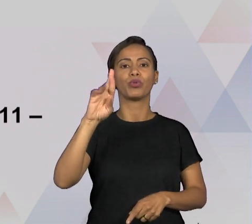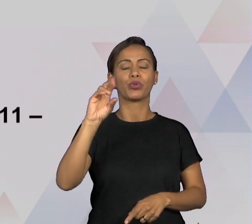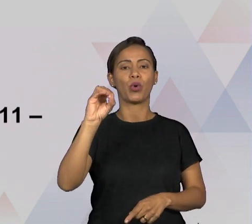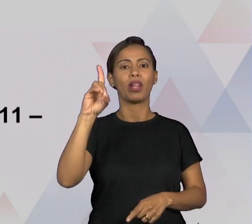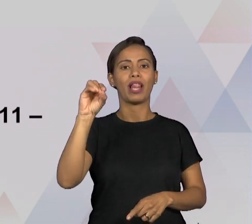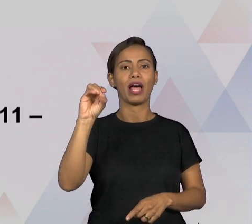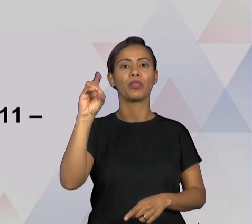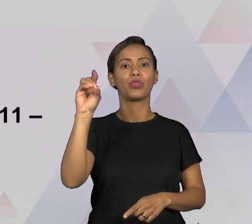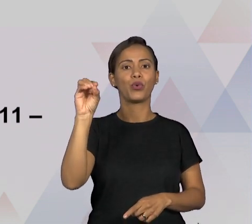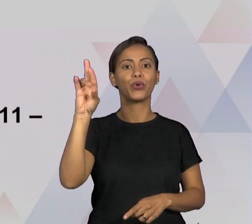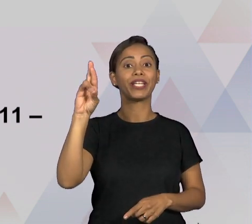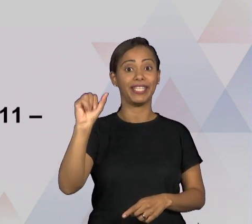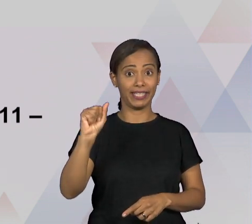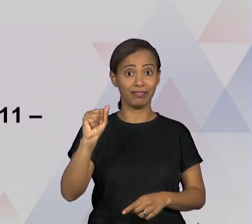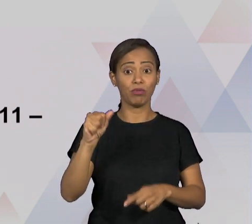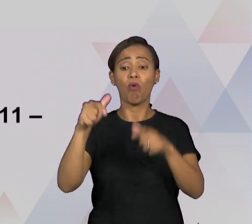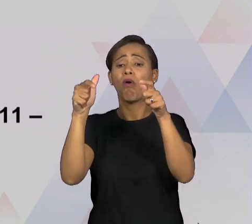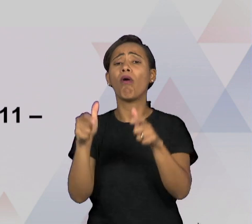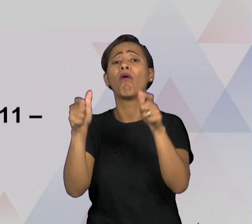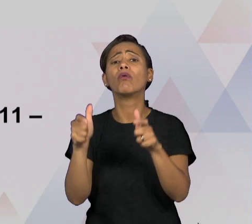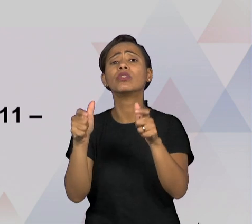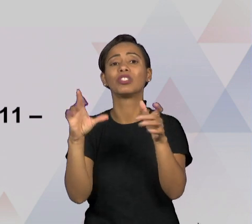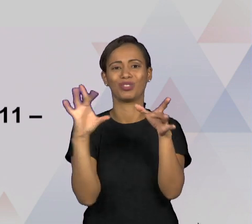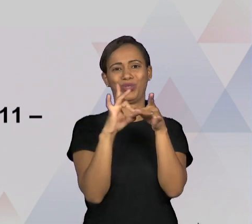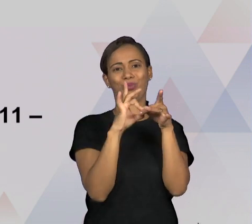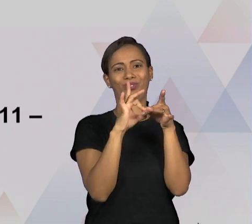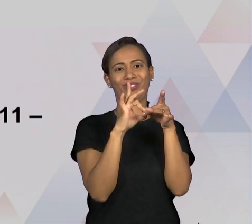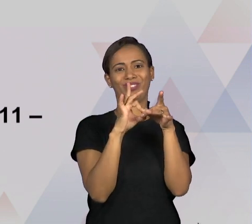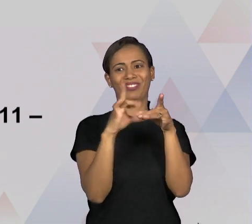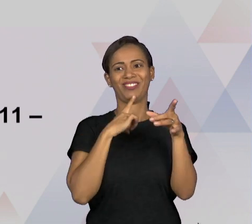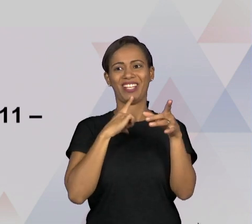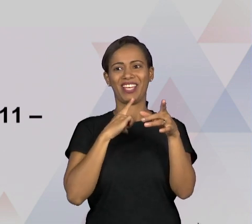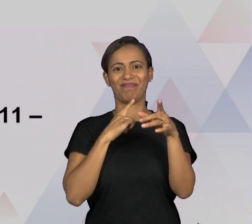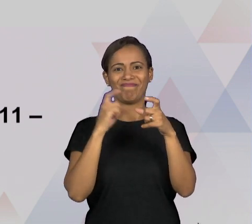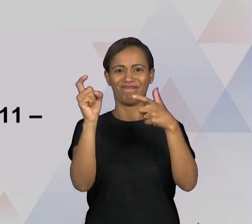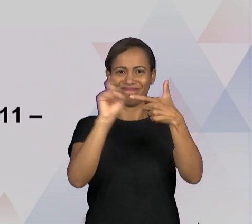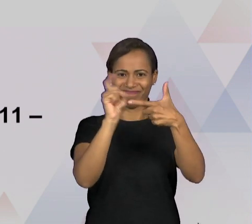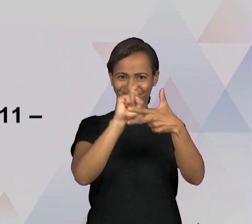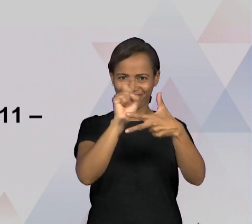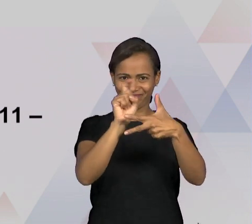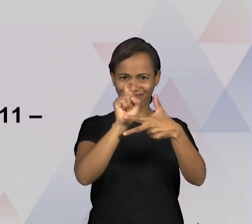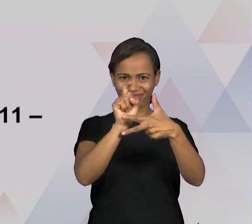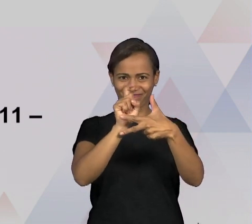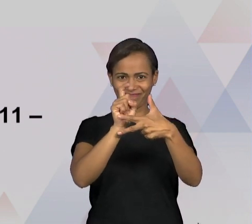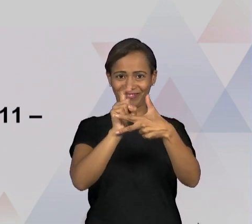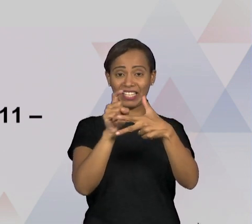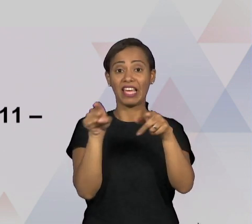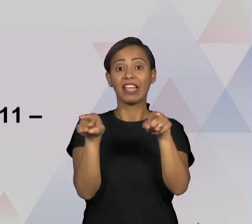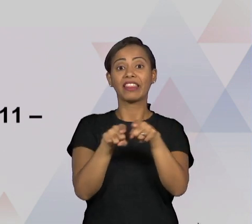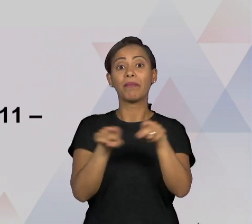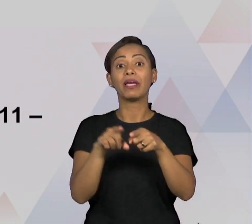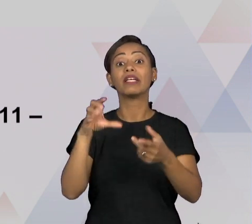ÓRGÃOS EXTERNOS QUE SÃO, NO CASO AQUI QUE A GENTE ESTÁ DANDO DE EXEMPLO, O MINISTÉRIO